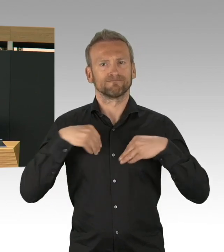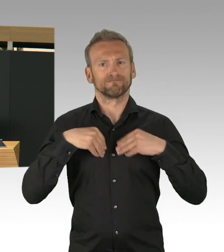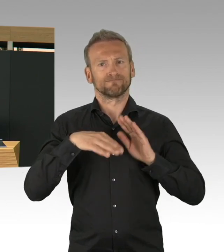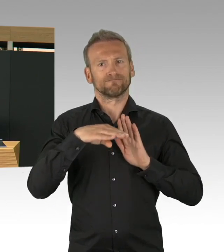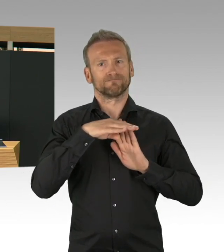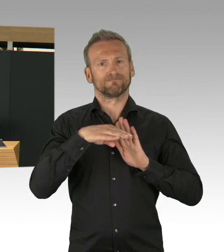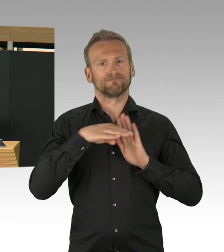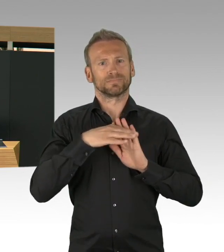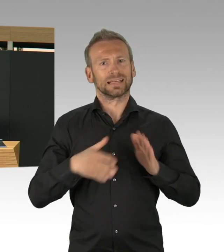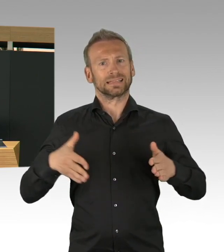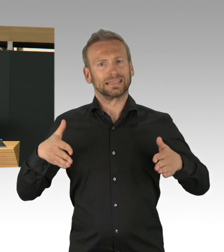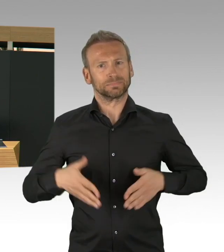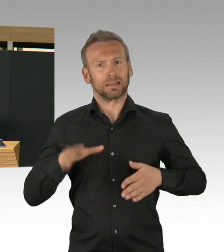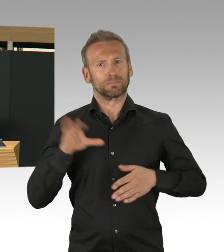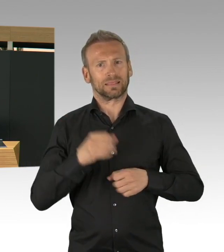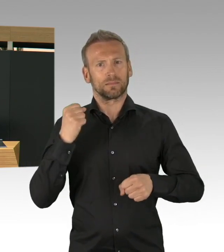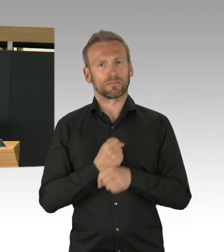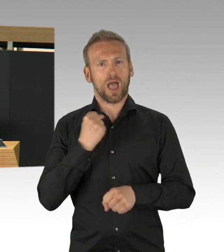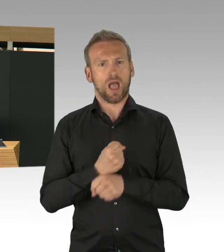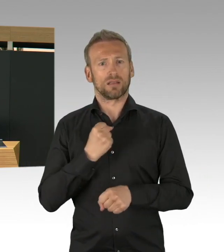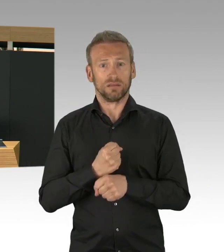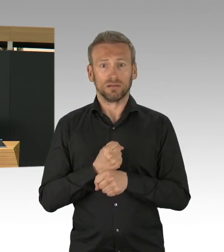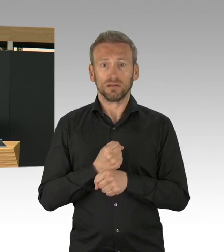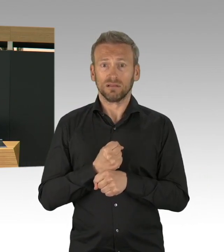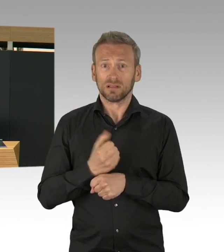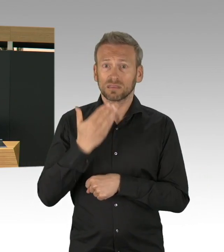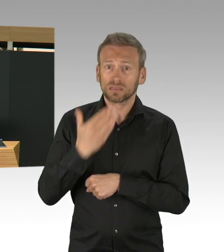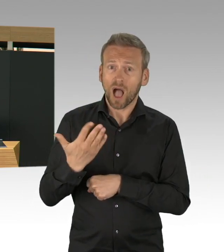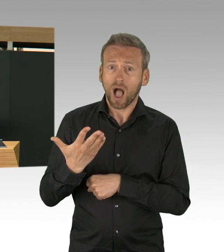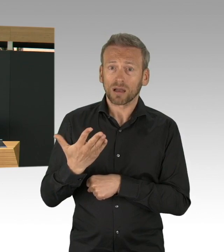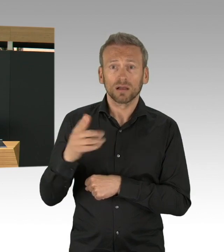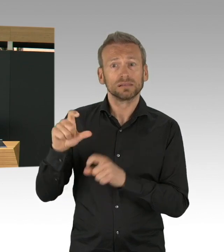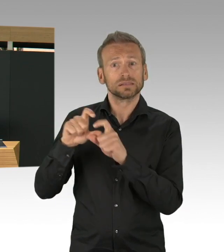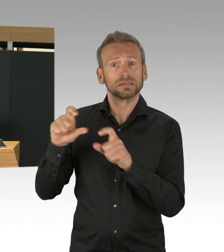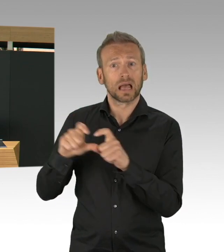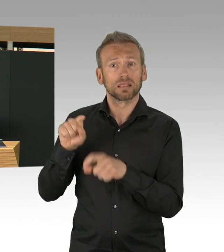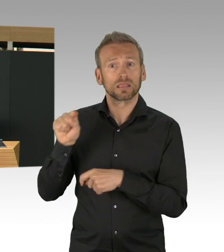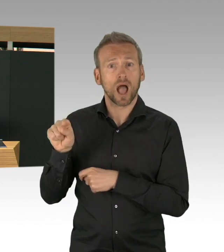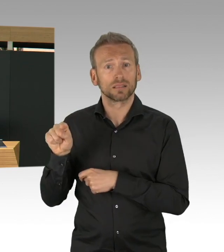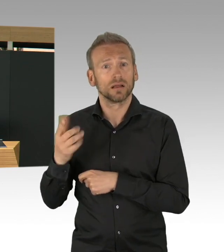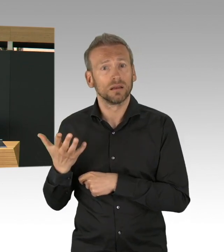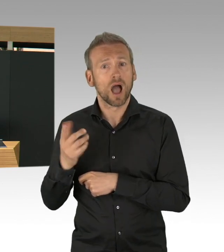Wir erleben, dass Menschen, die auch ohne diese Pandemie auf Hilfe angewiesen waren,